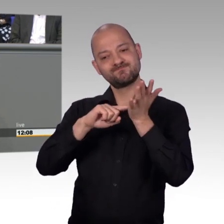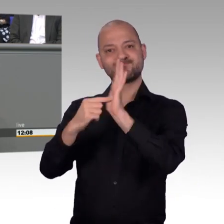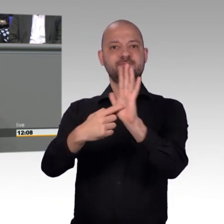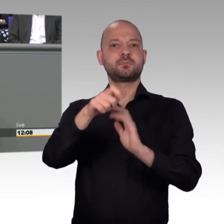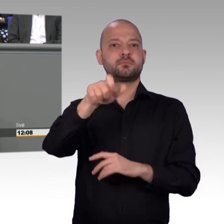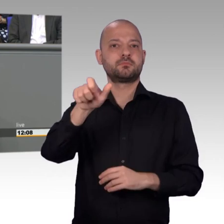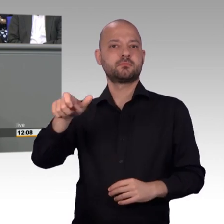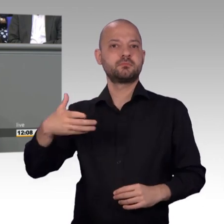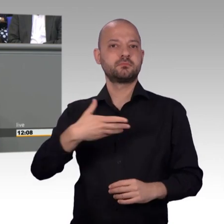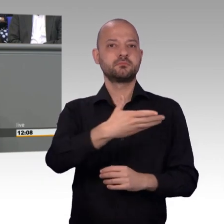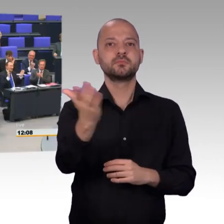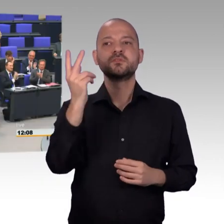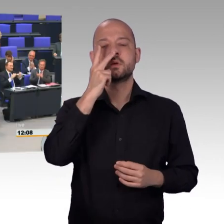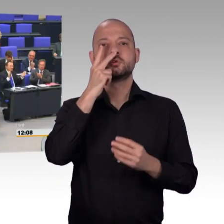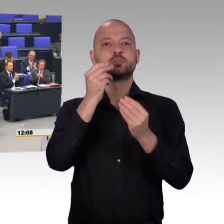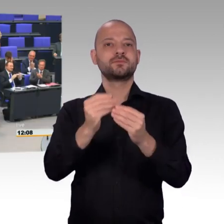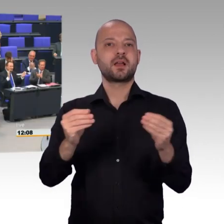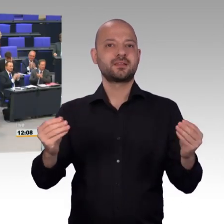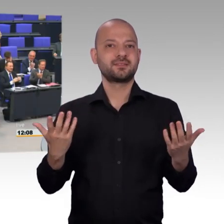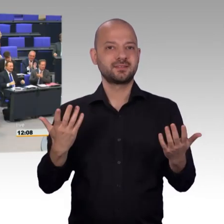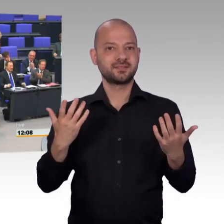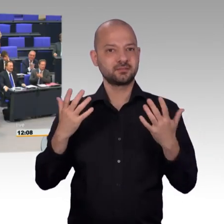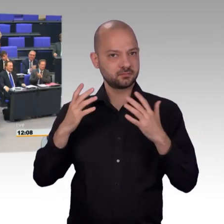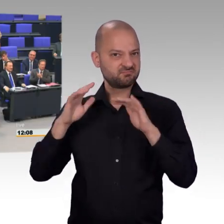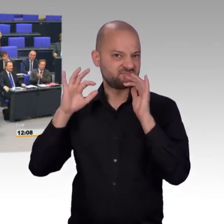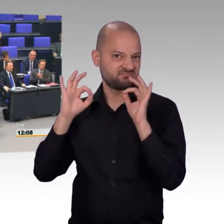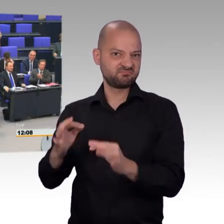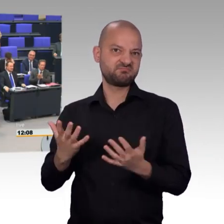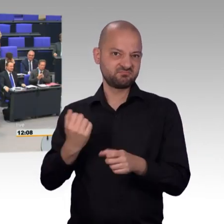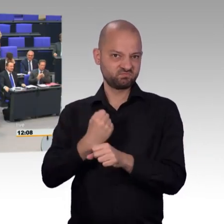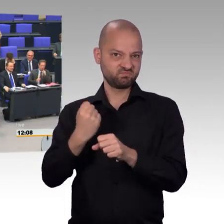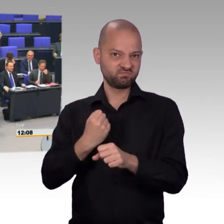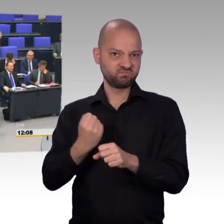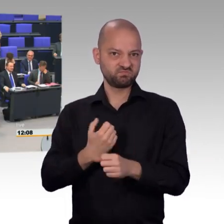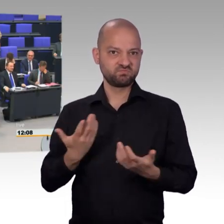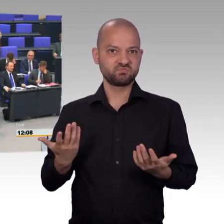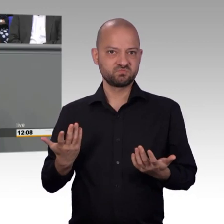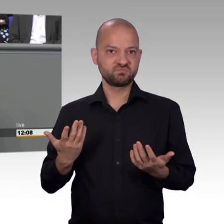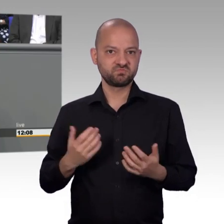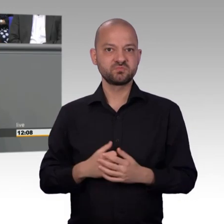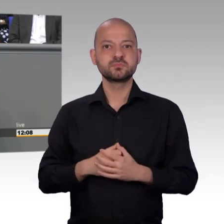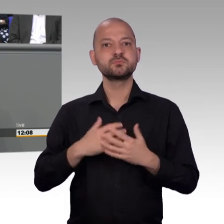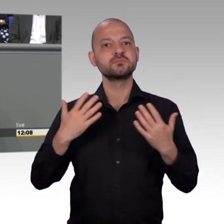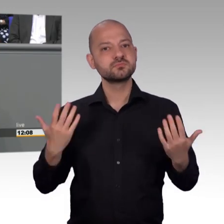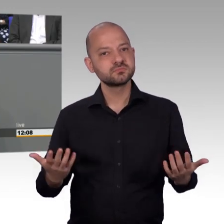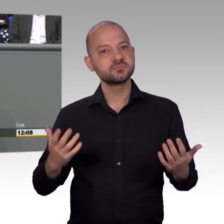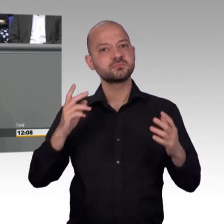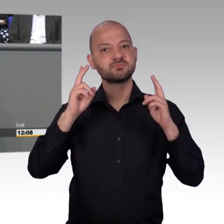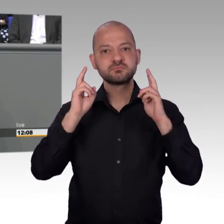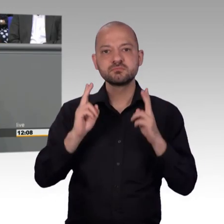das die Kollegen schon gemacht haben. Aber jetzt ist es auch wieder genug, meine Damen und Herren. Im Vergleich zu den meisten anderen Ausschüssen des Deutschen Bundestages,